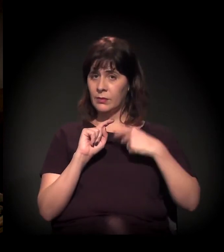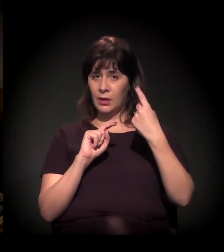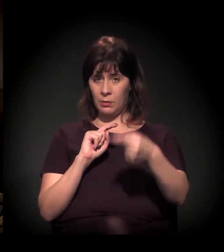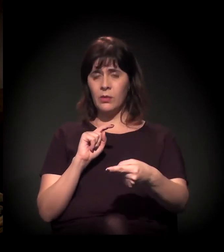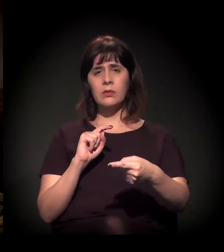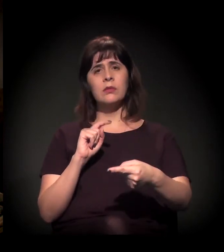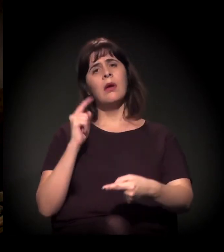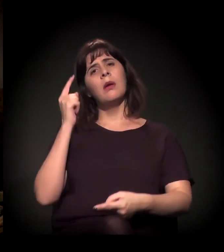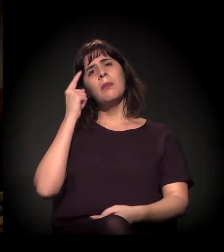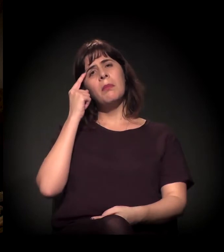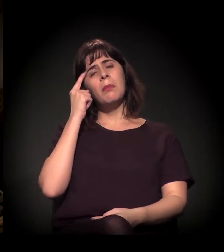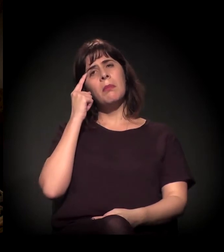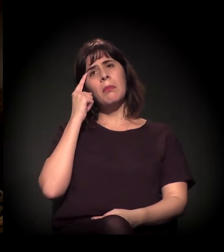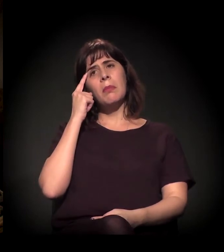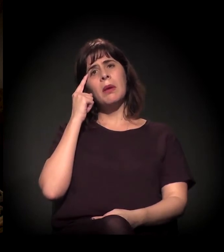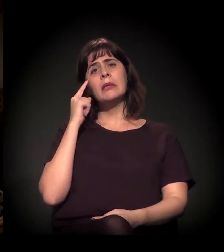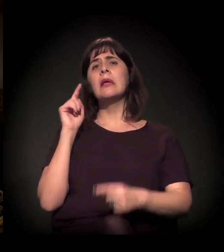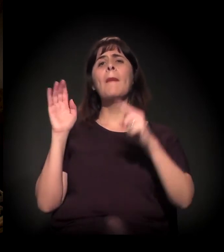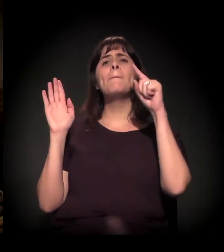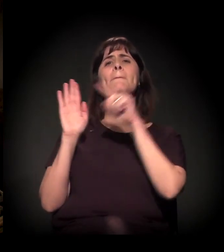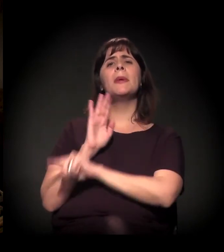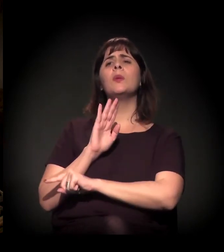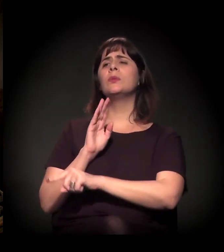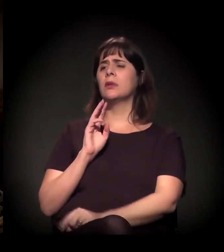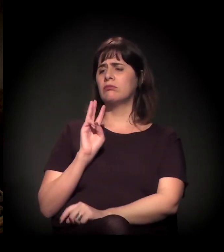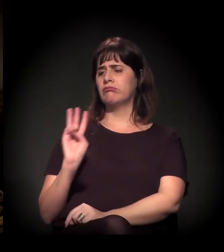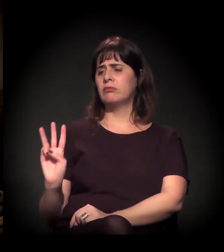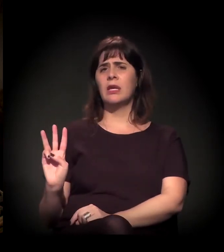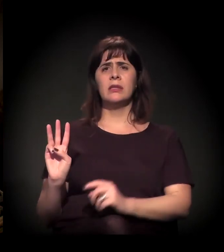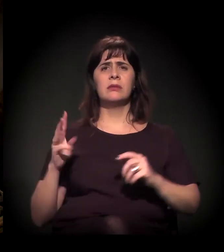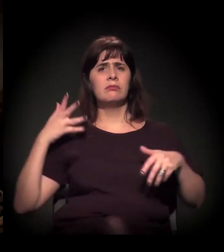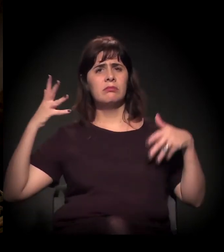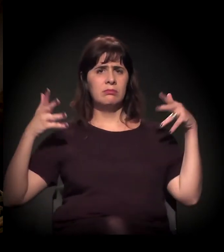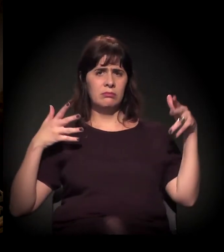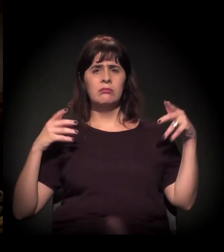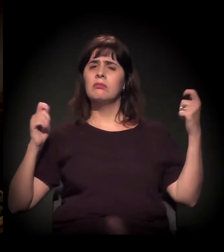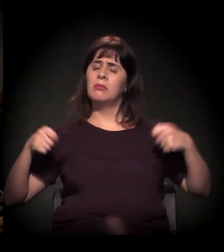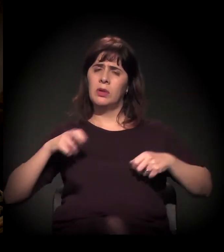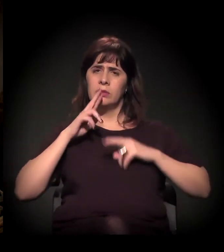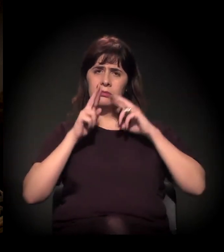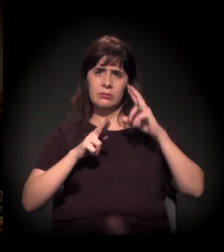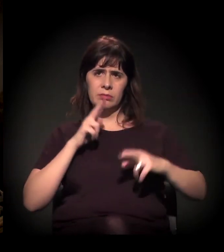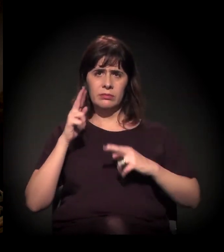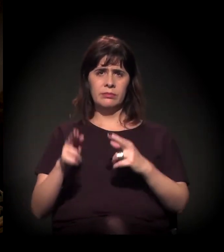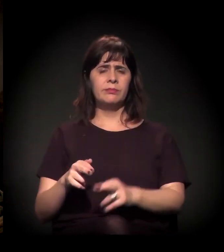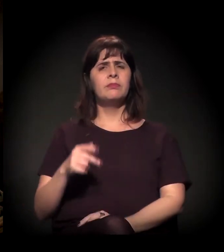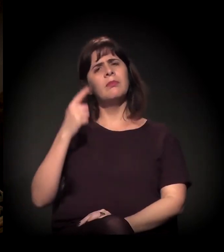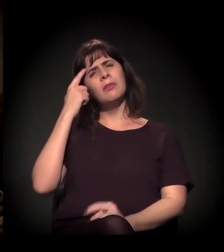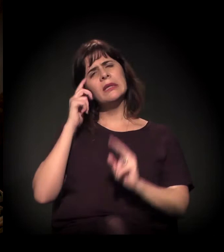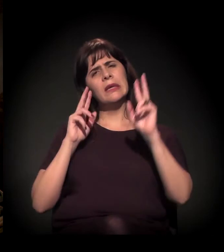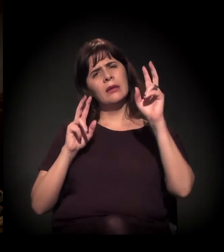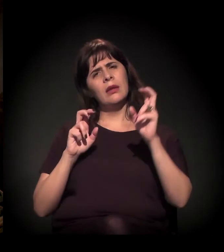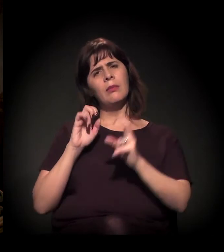colocar uma pergunta para a mesa, para os três. Essa questão da intolerância...